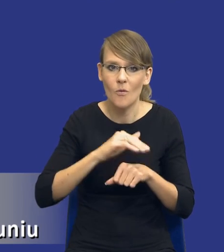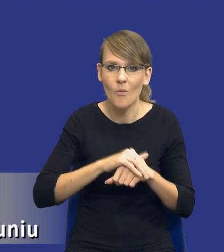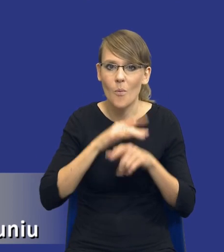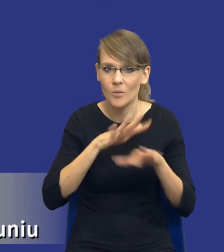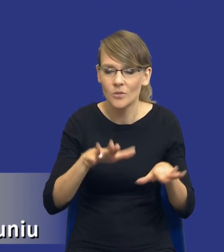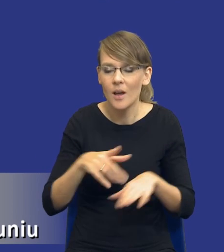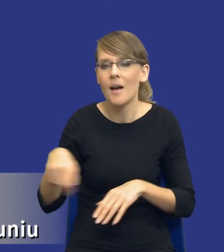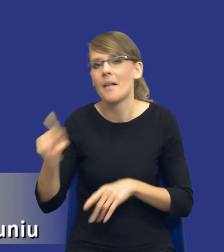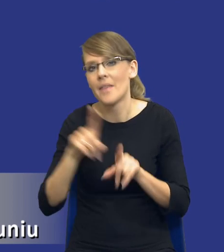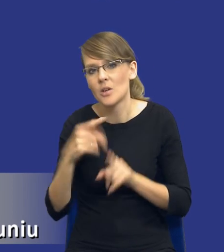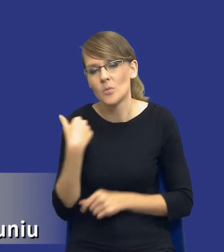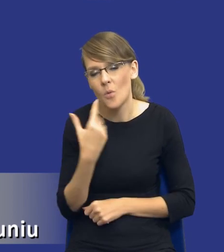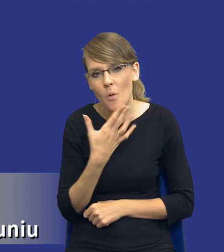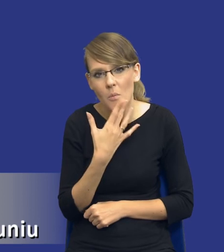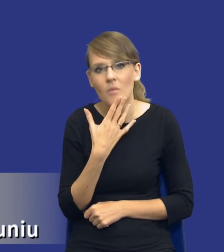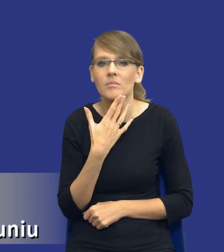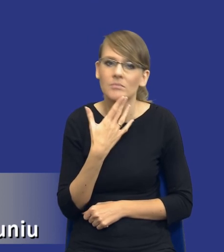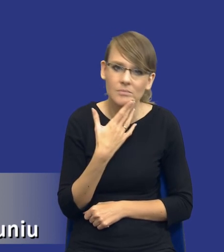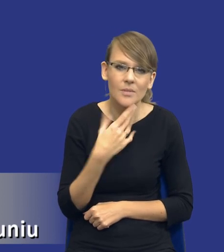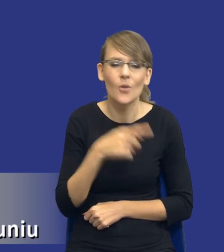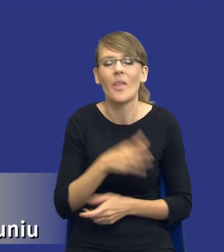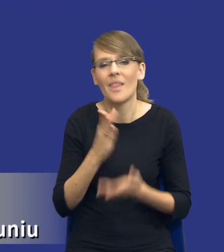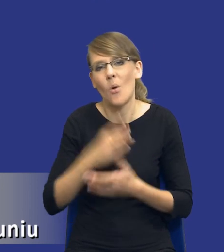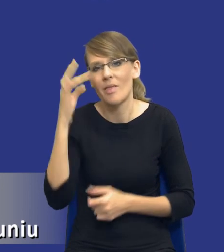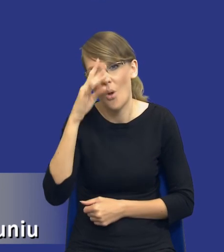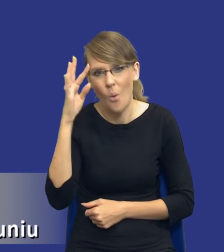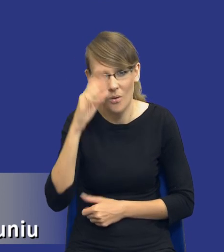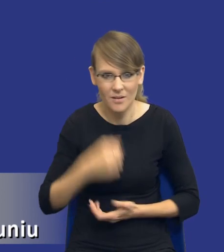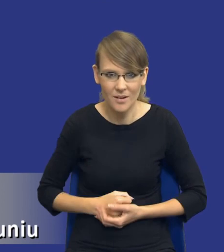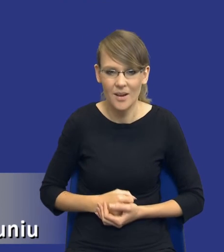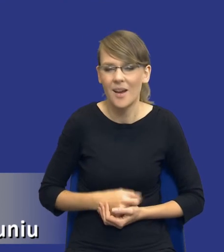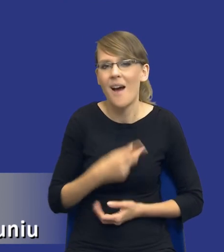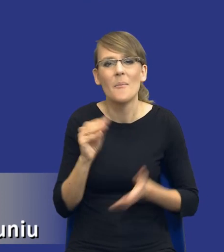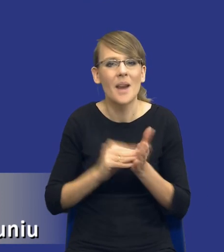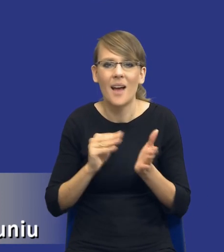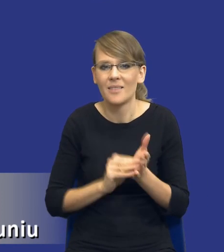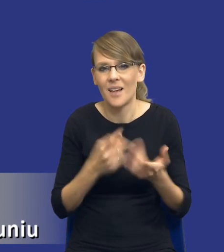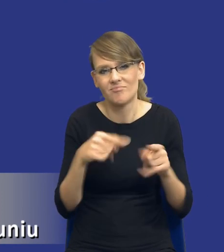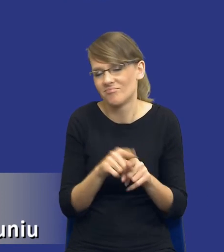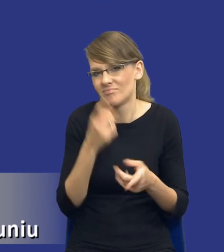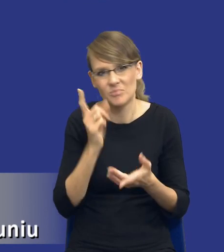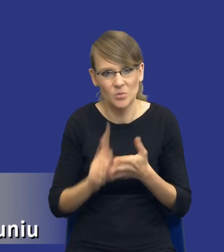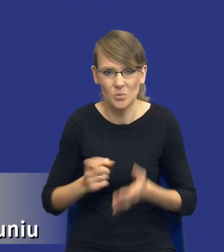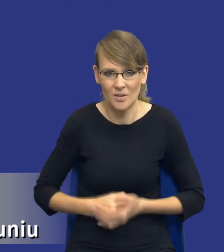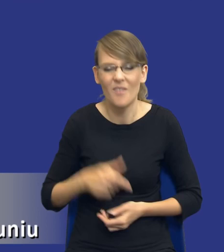że to są rozwiązania, które są czystą teorią. To się nigdy nie przyjmie w praktyce, a już na pewno się nie przyjmie w Polsce.